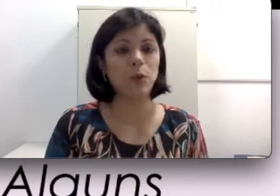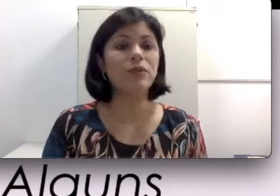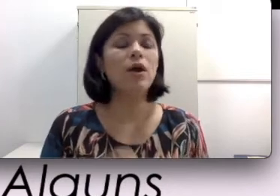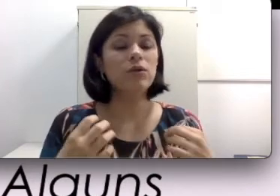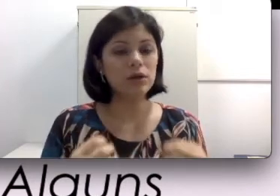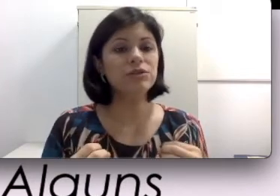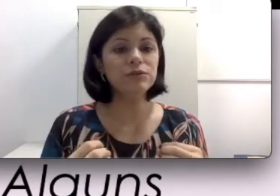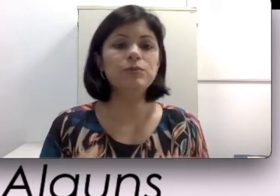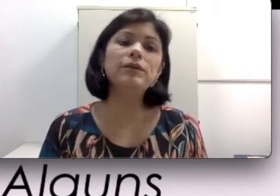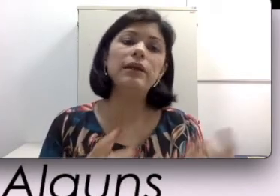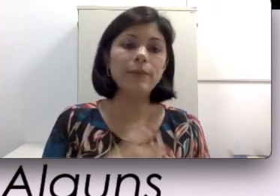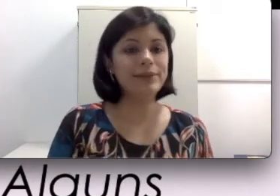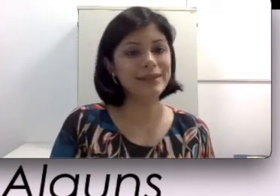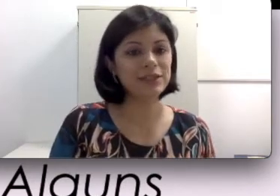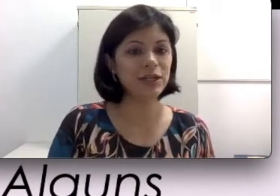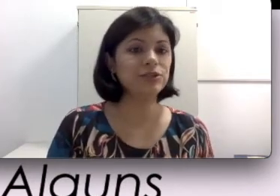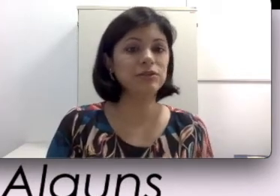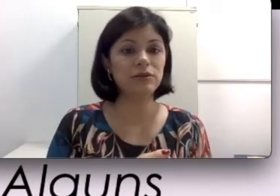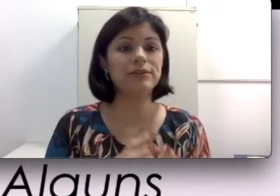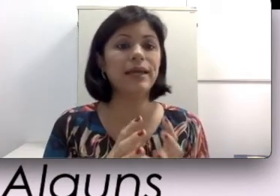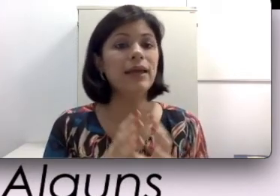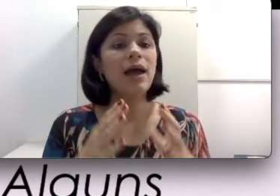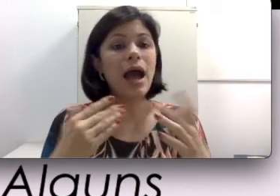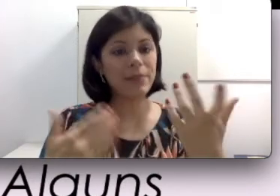captar o som. O nosso ouvido humano é muito inteligente, então ele consegue a partir